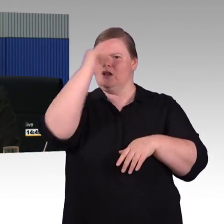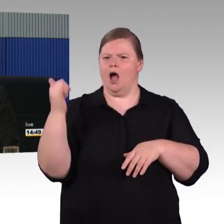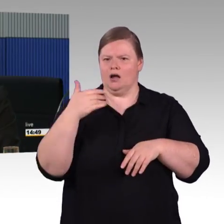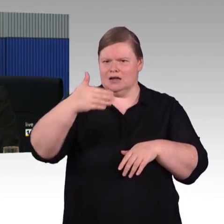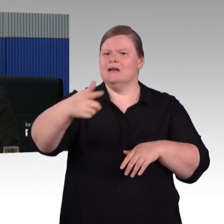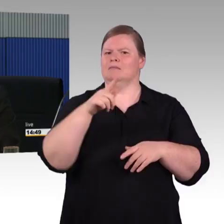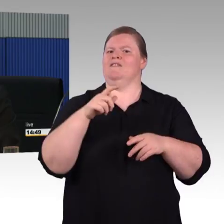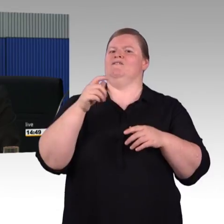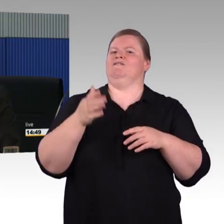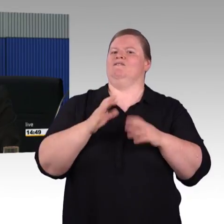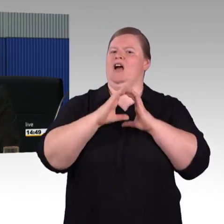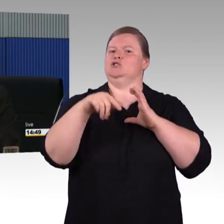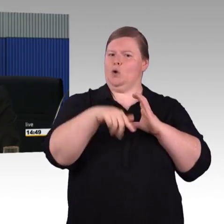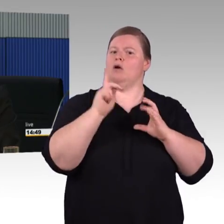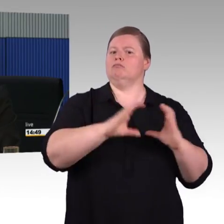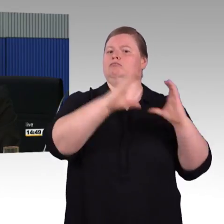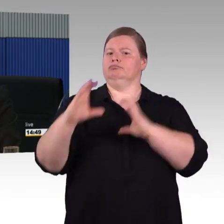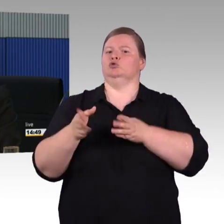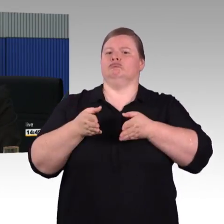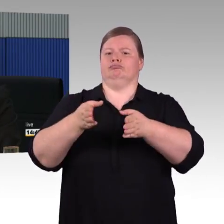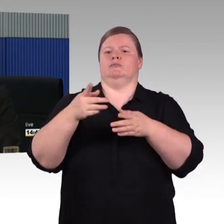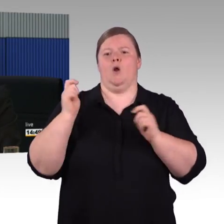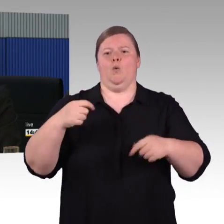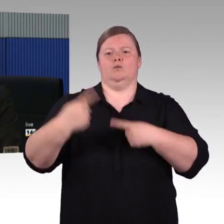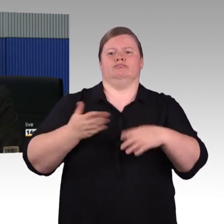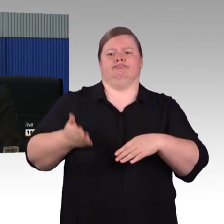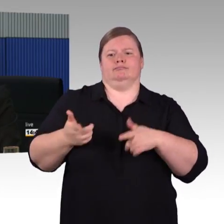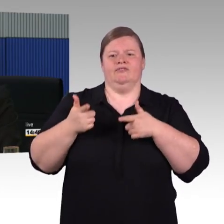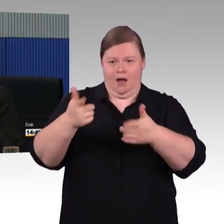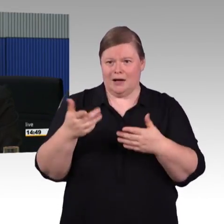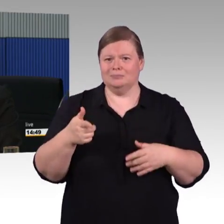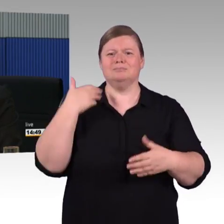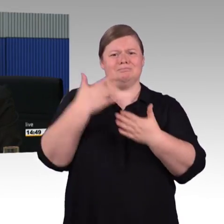so wie wir das im ICE 4 haben. Der ICE 4 wird in den nächsten Jahren weiter ausgerollt werden